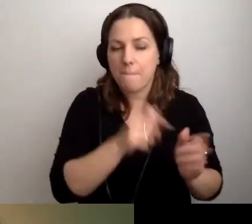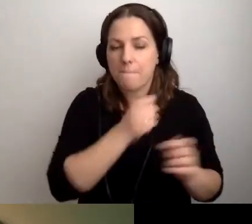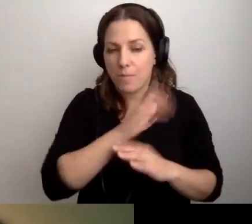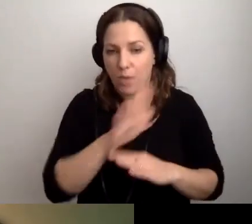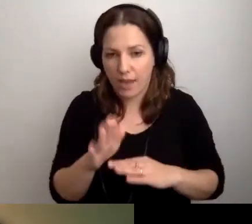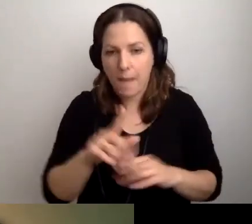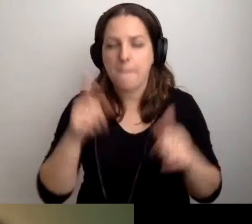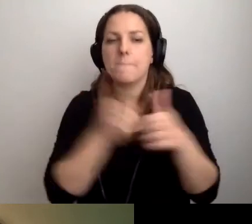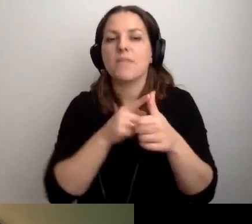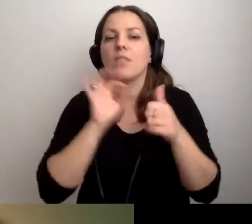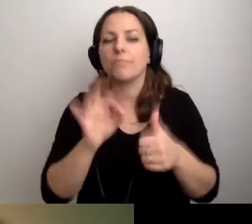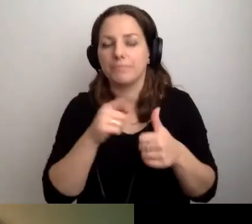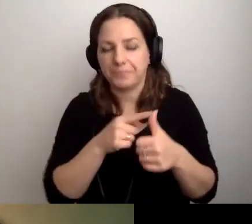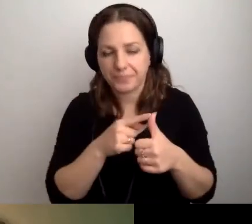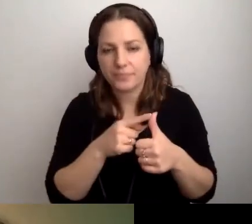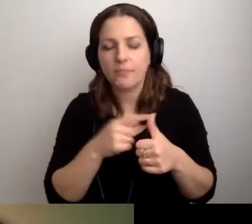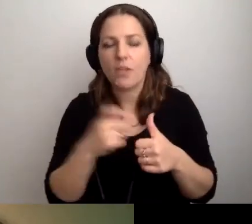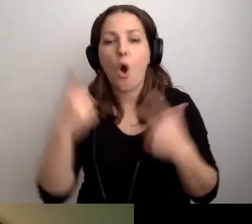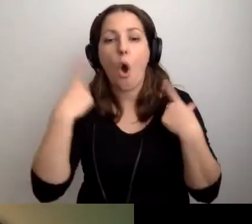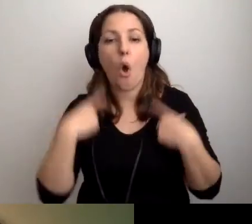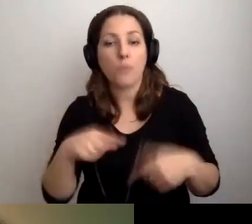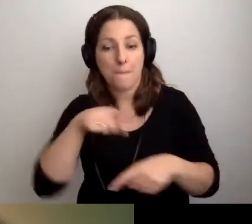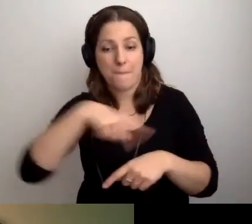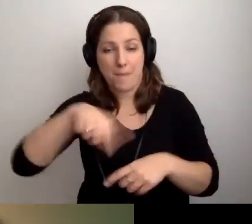Pierwsza jest taka, żeby pracownicy wiedzieli,